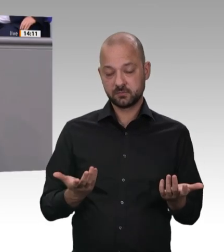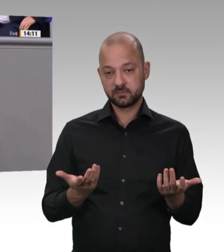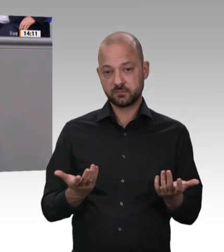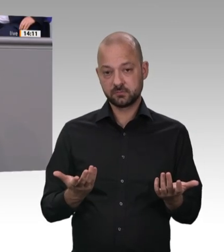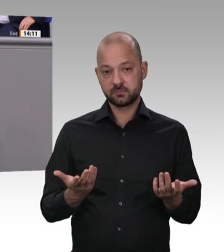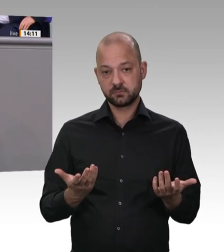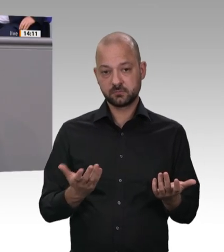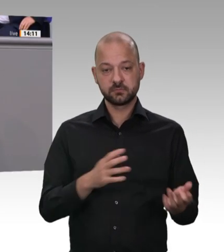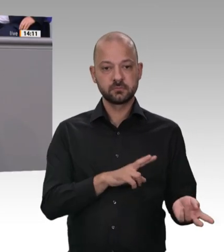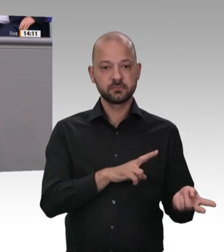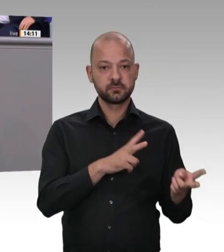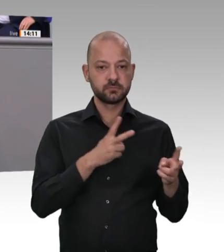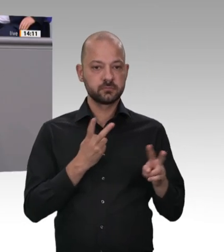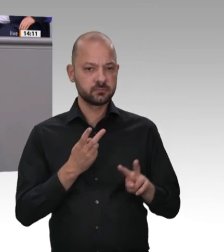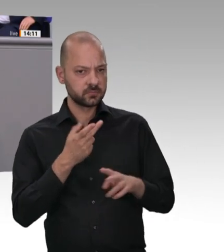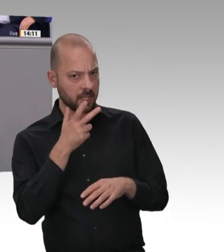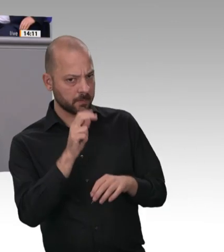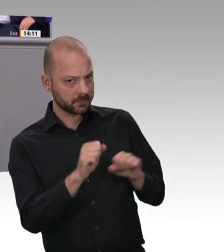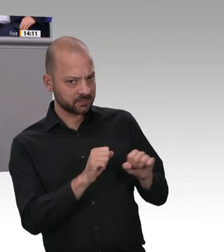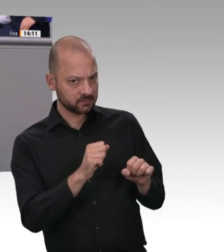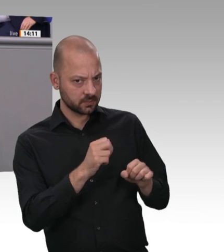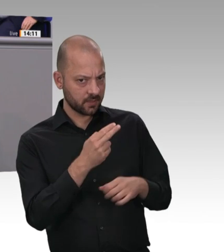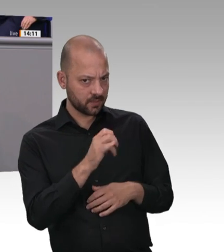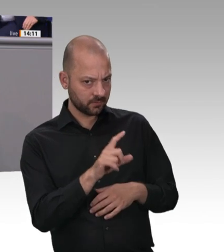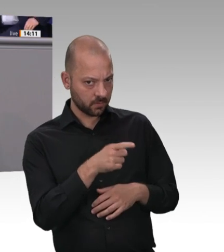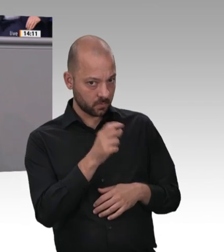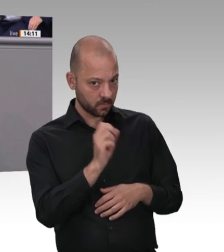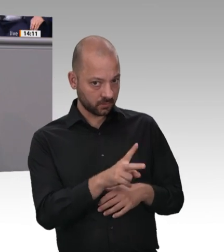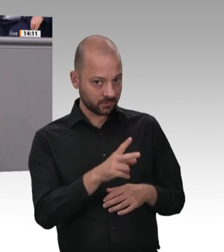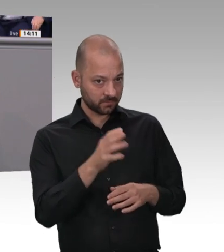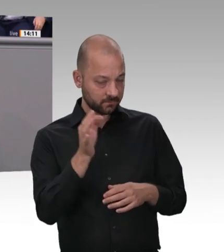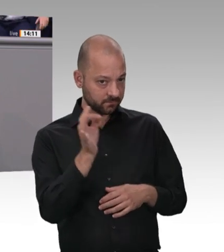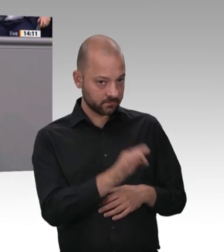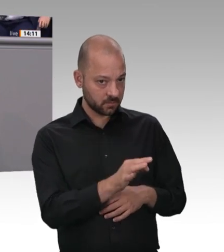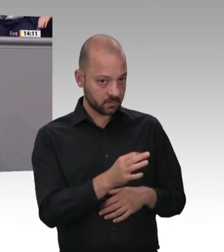Beschäftigten. – Hören Sie erst mal zu. Vielleicht kommt ja meine Antwort auch noch Aber vielleicht haben Sie eine vorbereitete Frage.